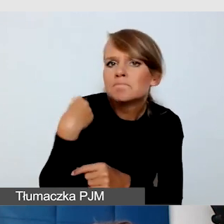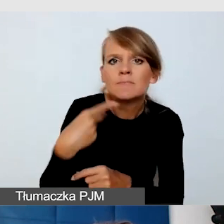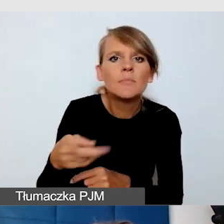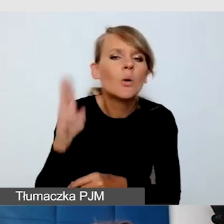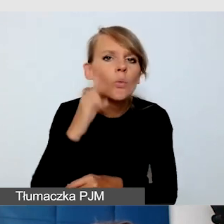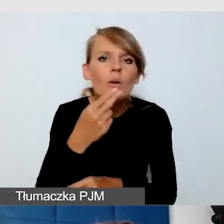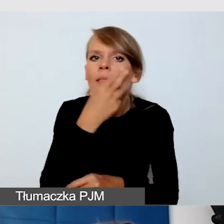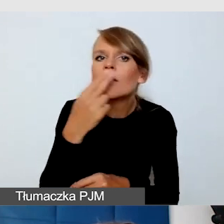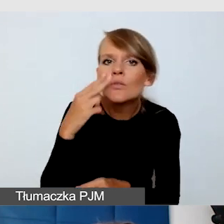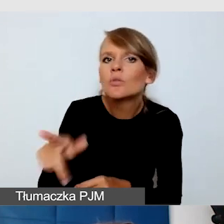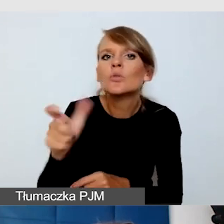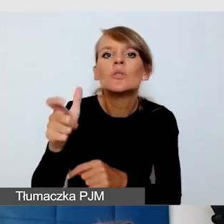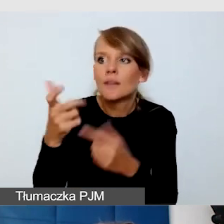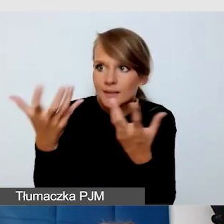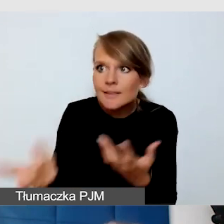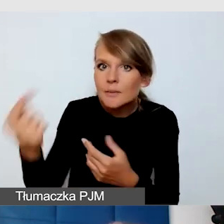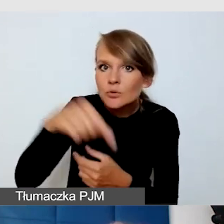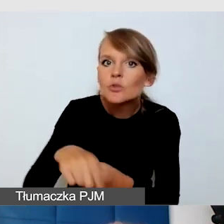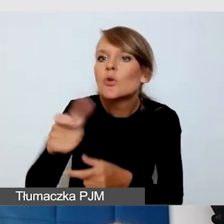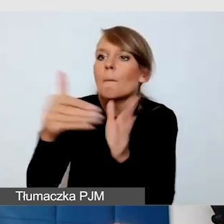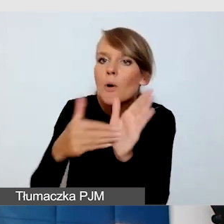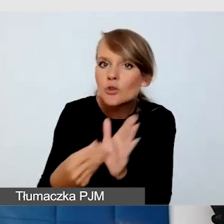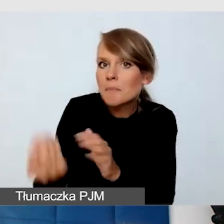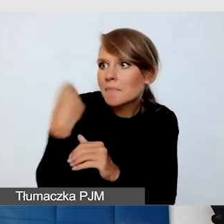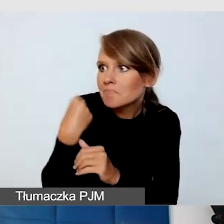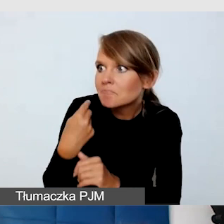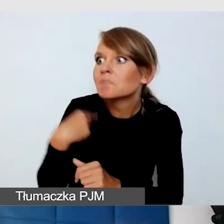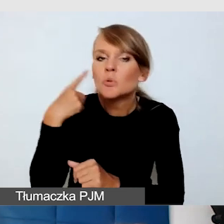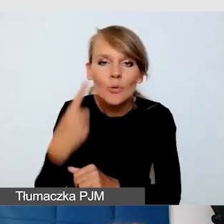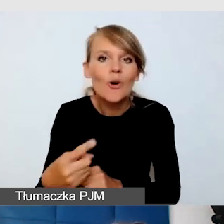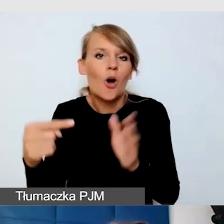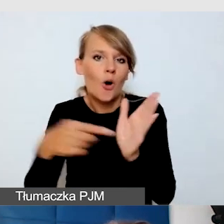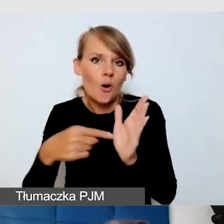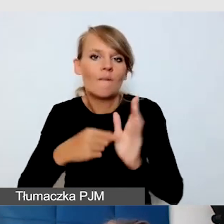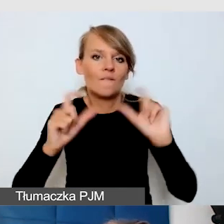które chciałyby w wydarzeniu uczestniczyć, to wtedy wydarzenie będzie dostępne dla wszystkich.